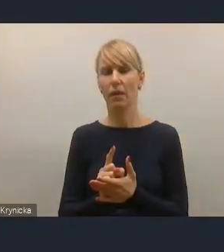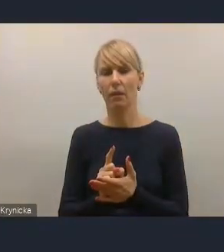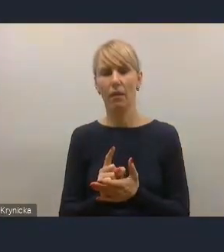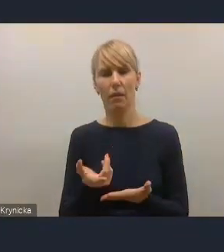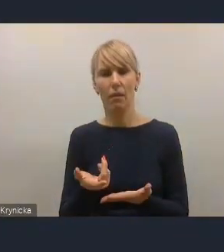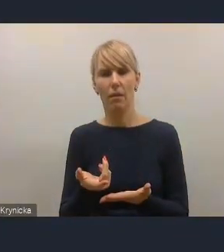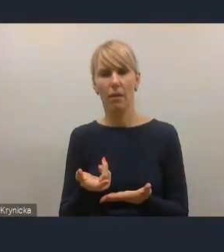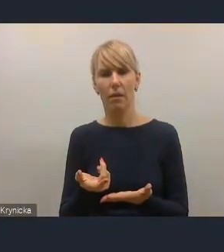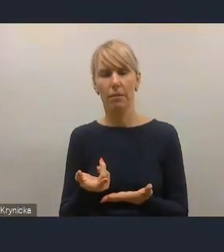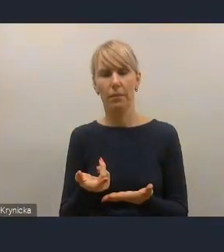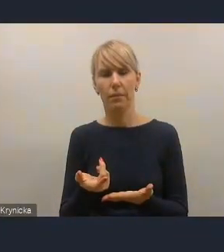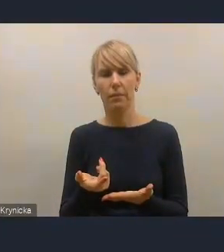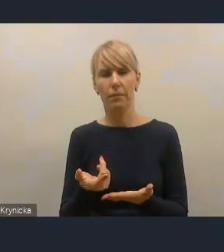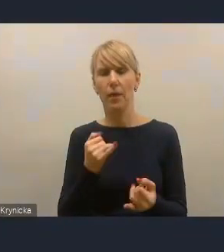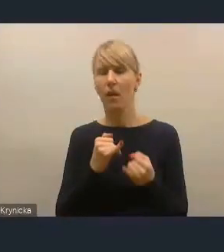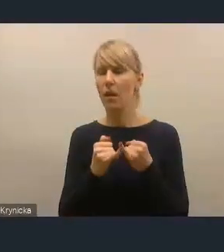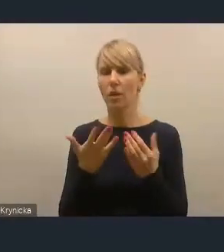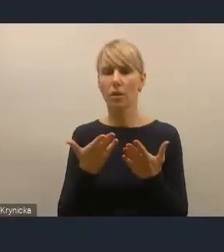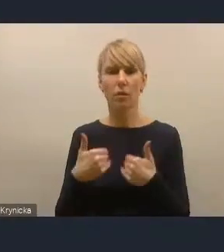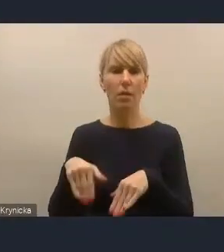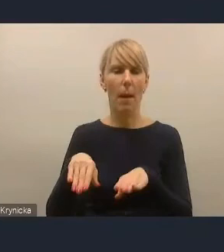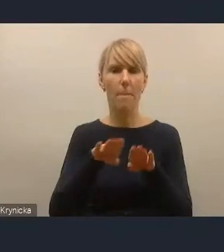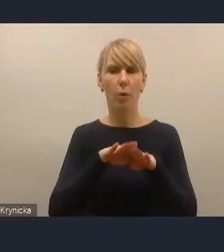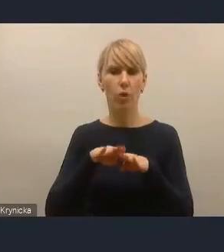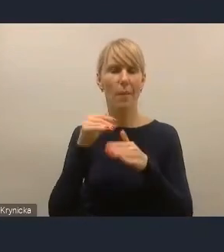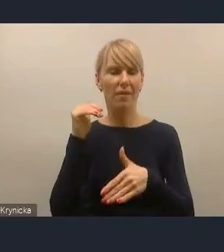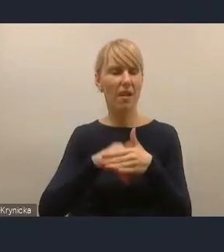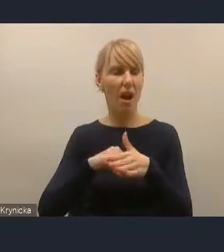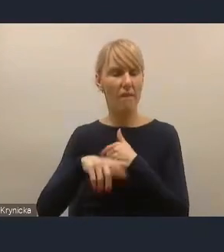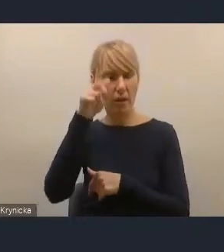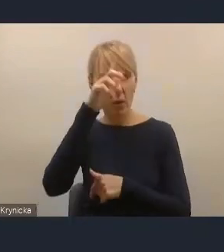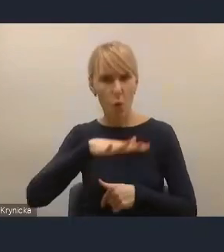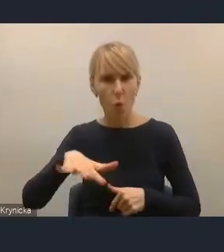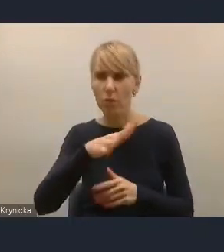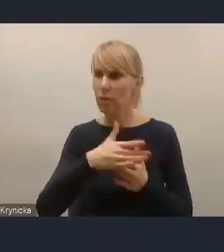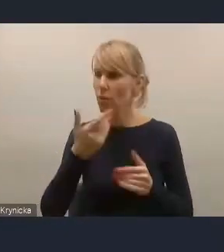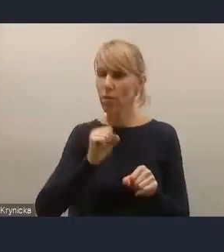że skoro tak jest na poziomie zachowań ludzi, to znaczy, że jednak brakuje pewnych bodźców,